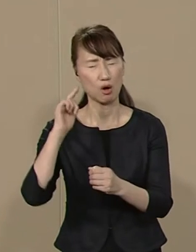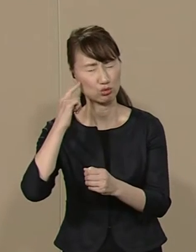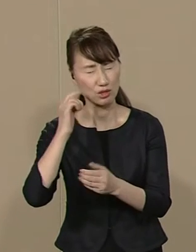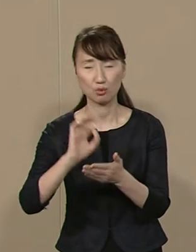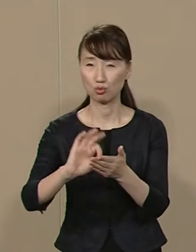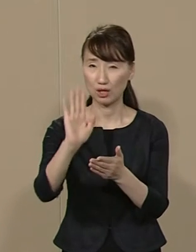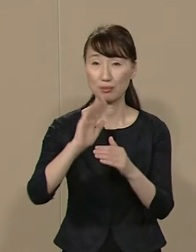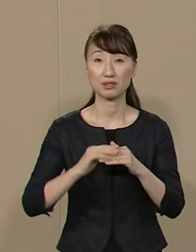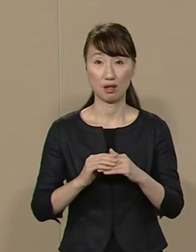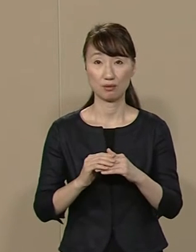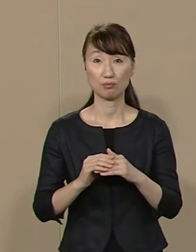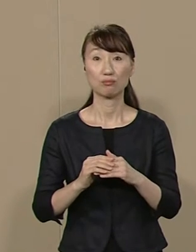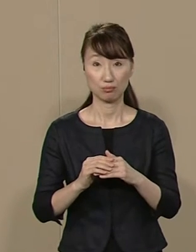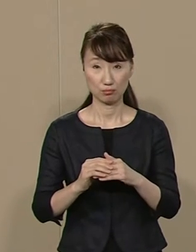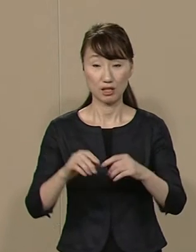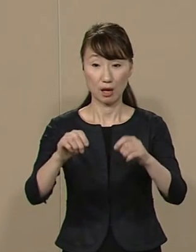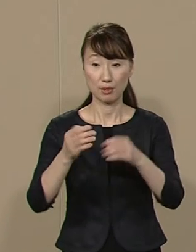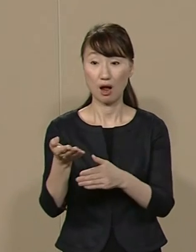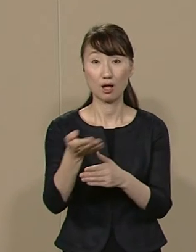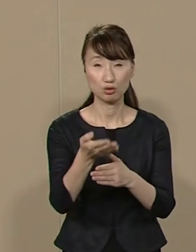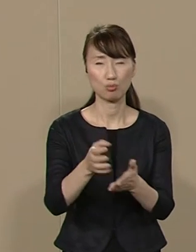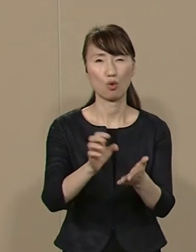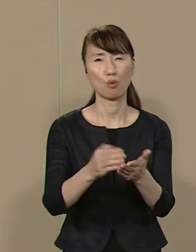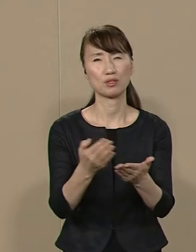ごみになるビラも配布しません